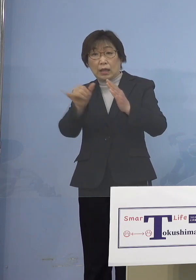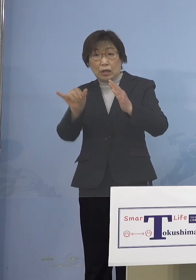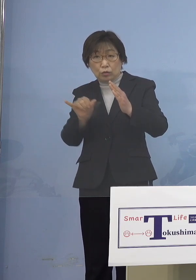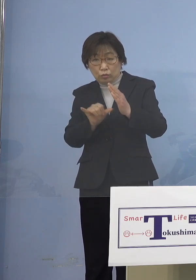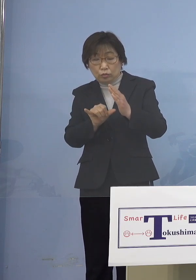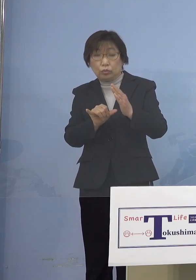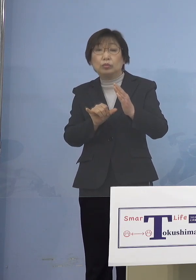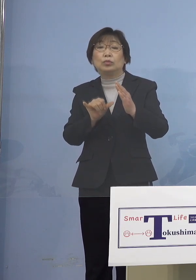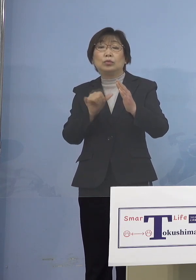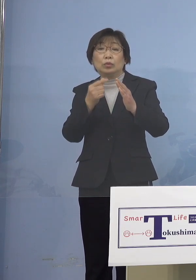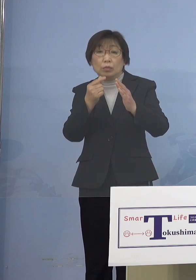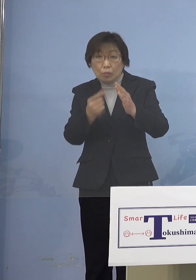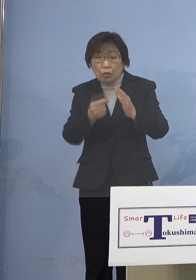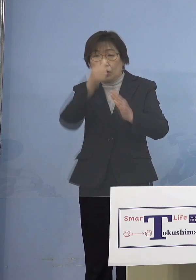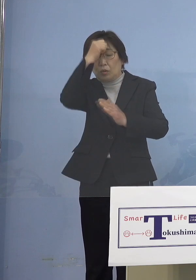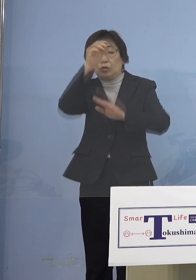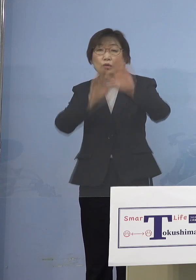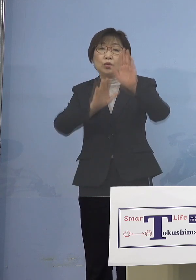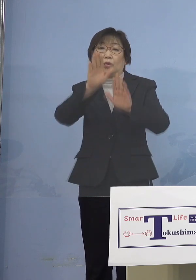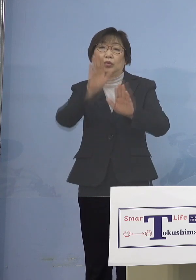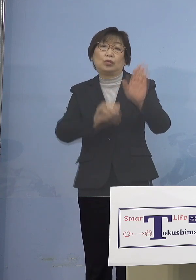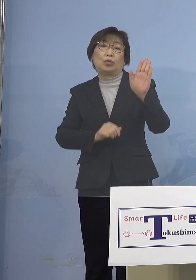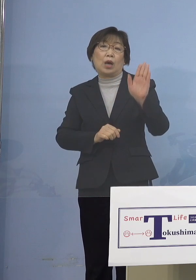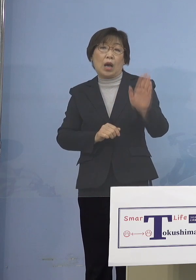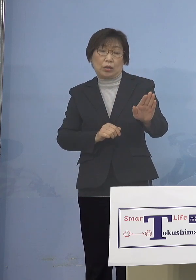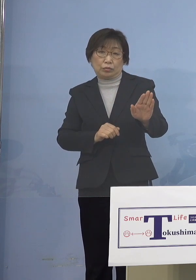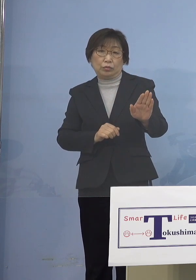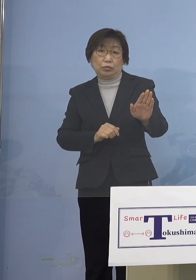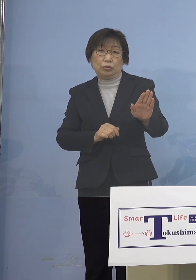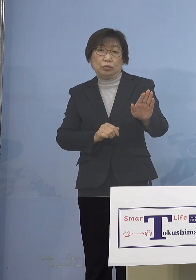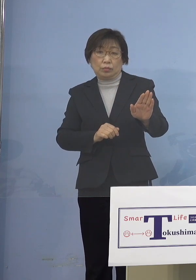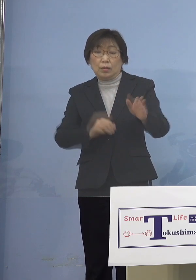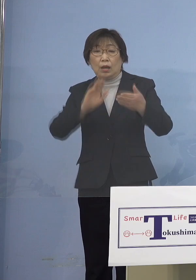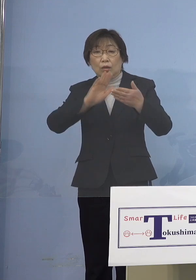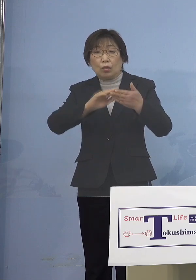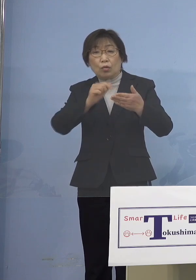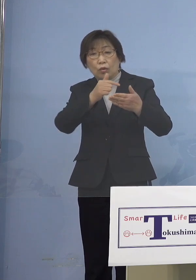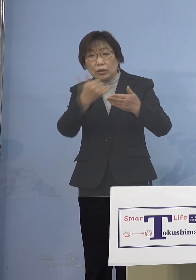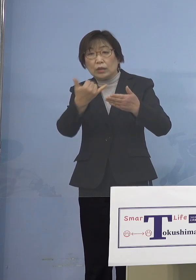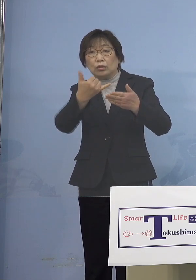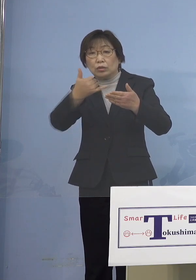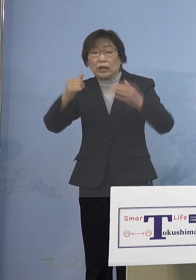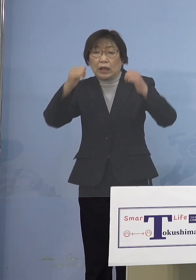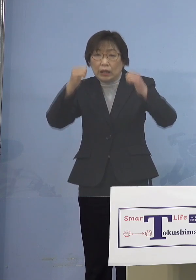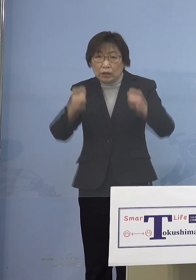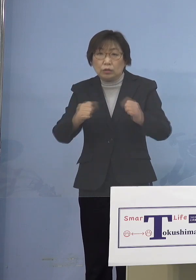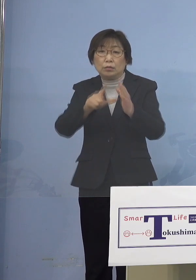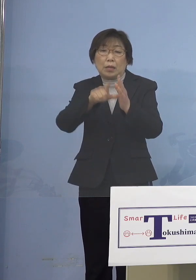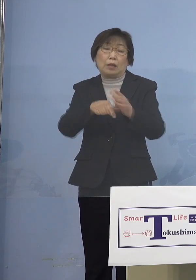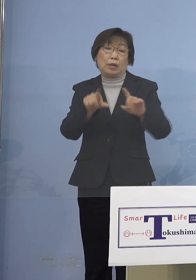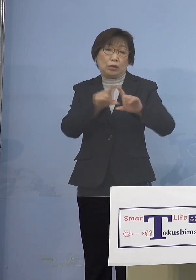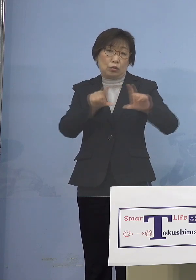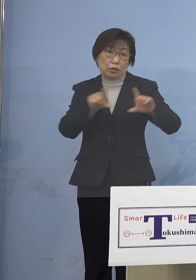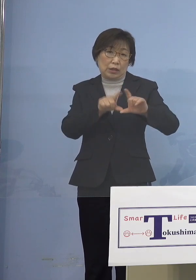おられる場合には あるいは濃厚接触者がいる場合には 当然なんですが やはり登園の自粛